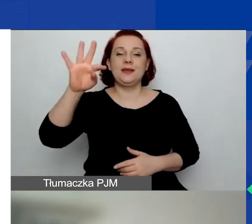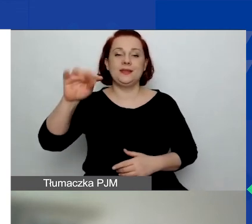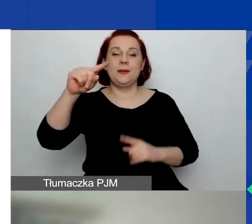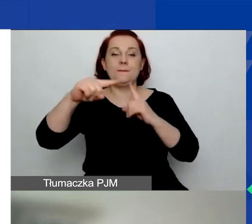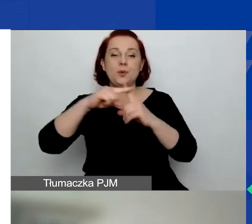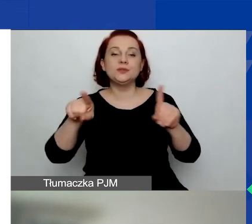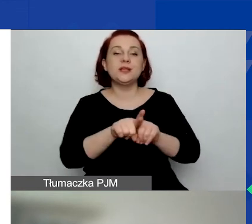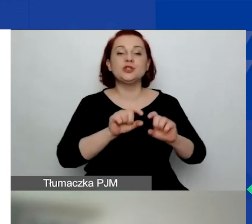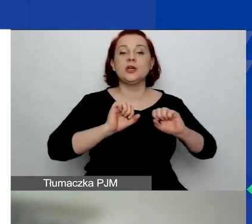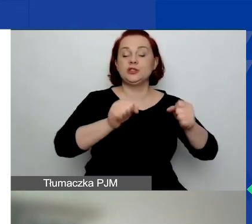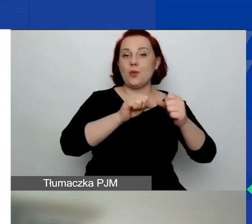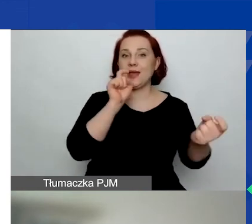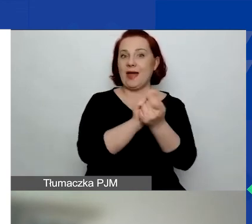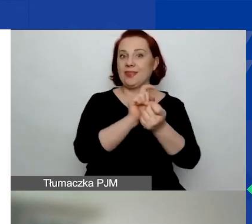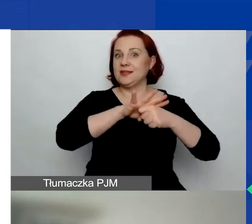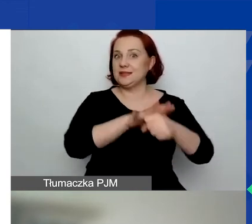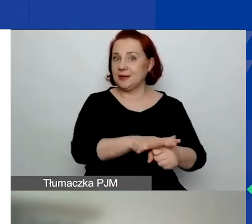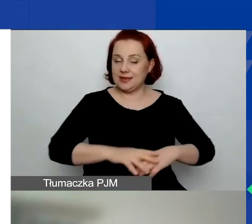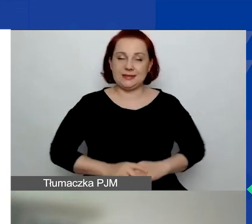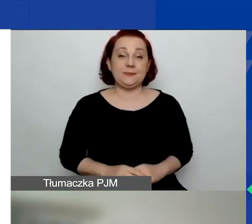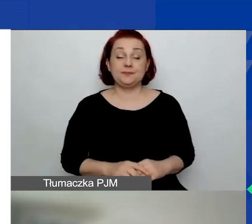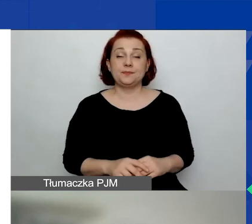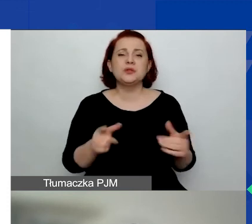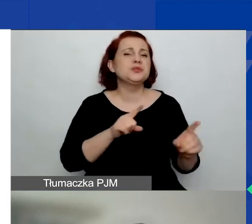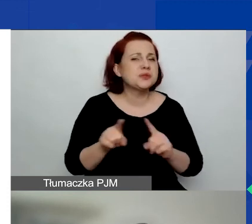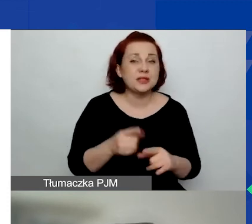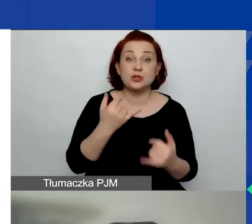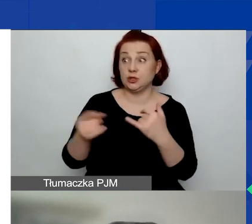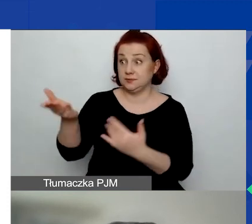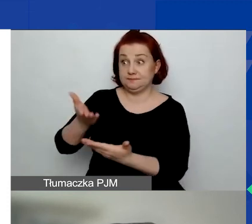Co to znaczy? To znaczy, że pisząc wniosek, wybieracie państwo obszar.